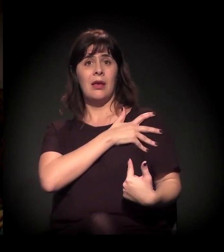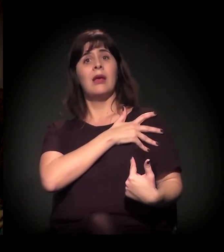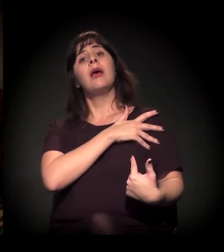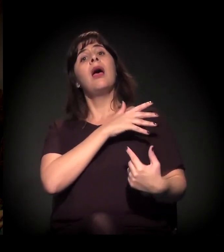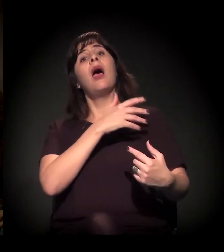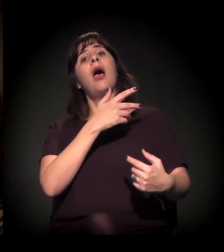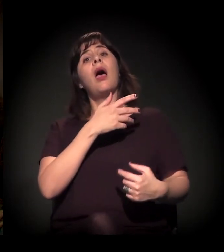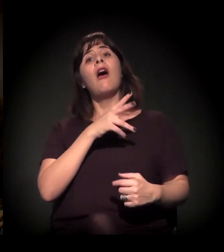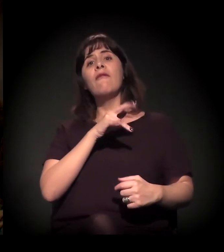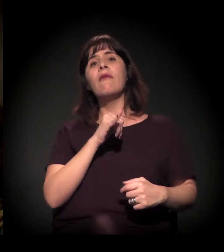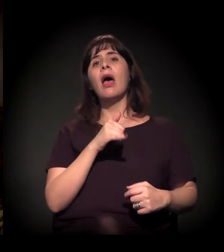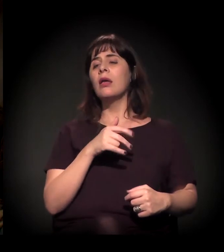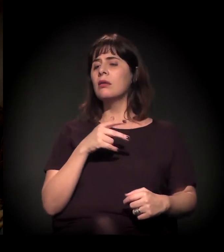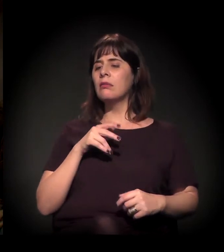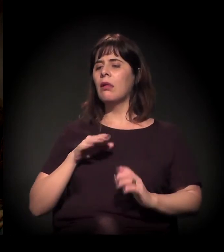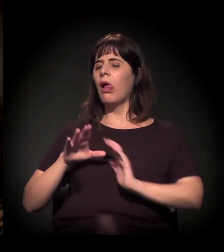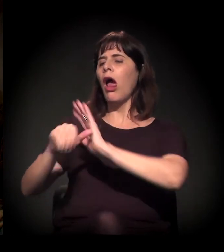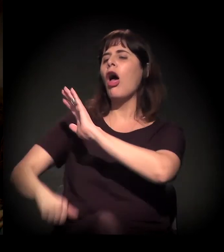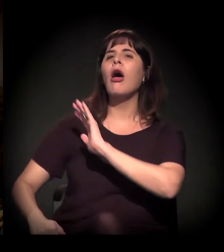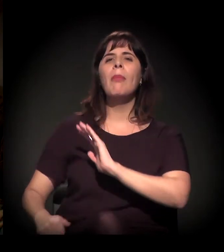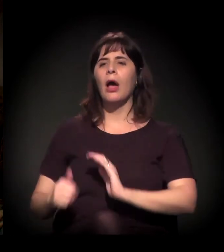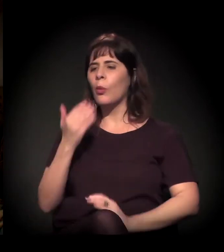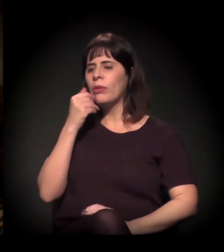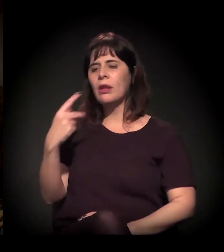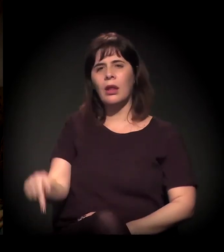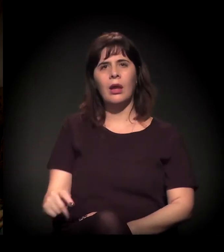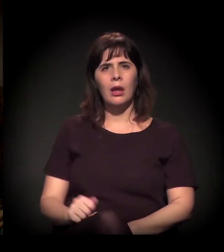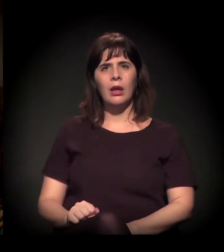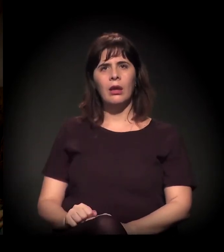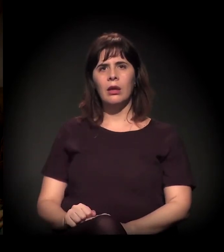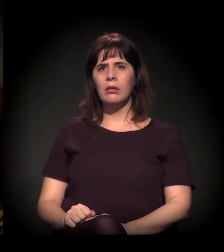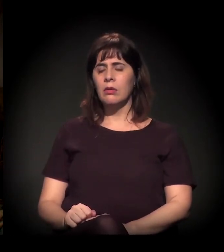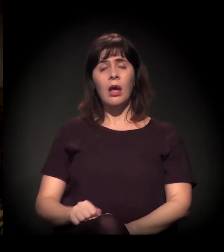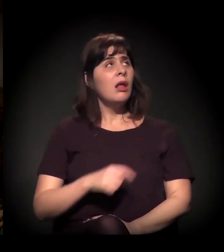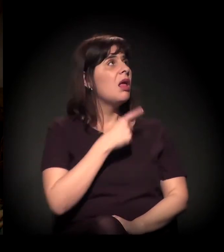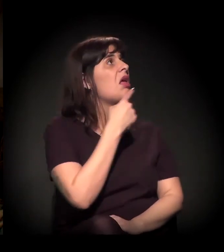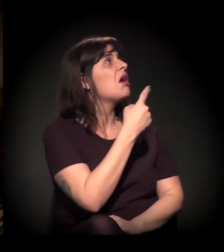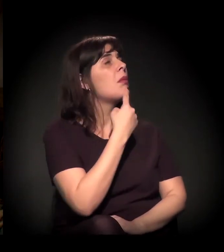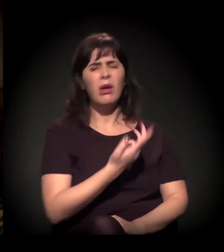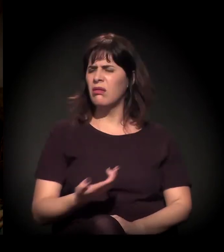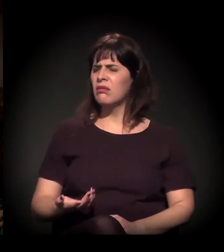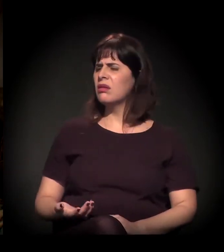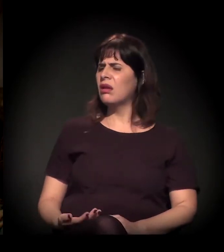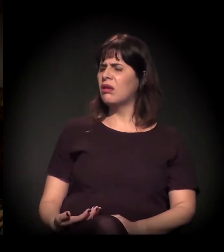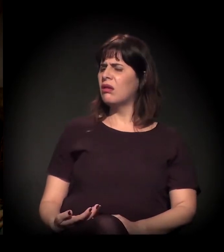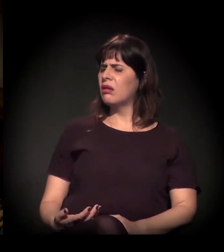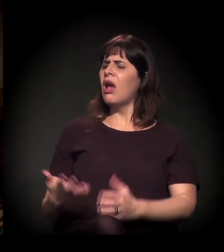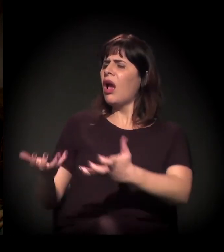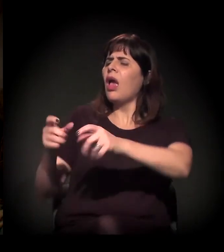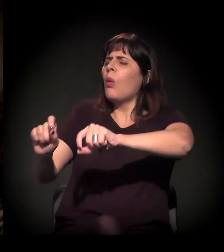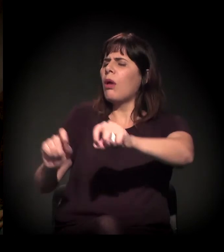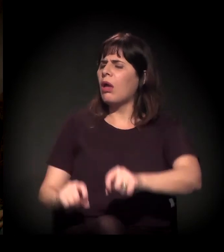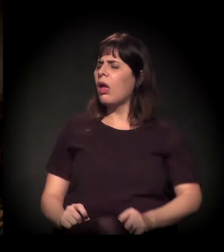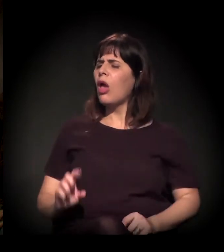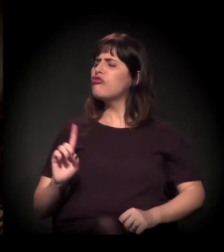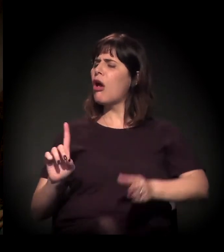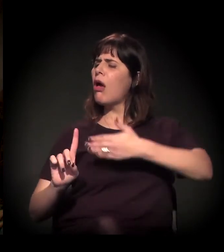quando esse alguém reclamava, ele dizia assim: "O que que você quer? Eu só estou te dando uns tapas. Eu podia te matar".